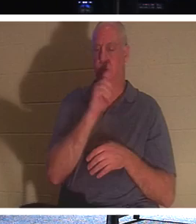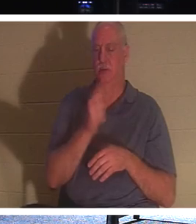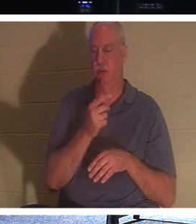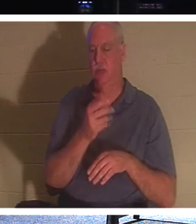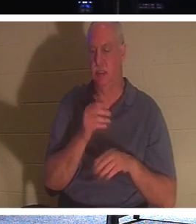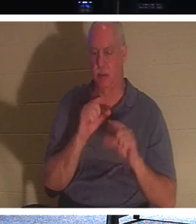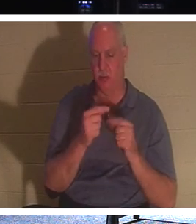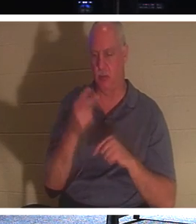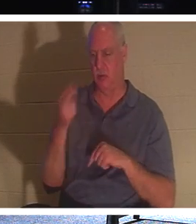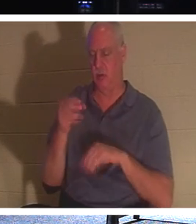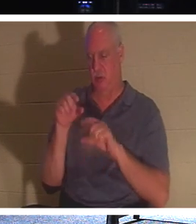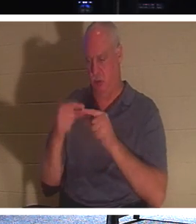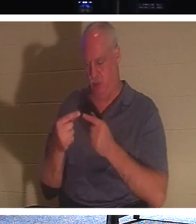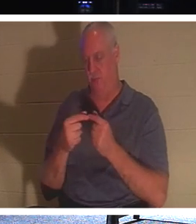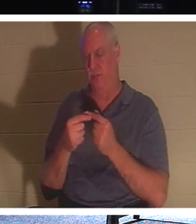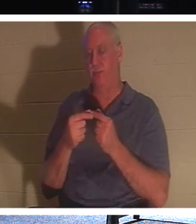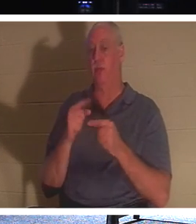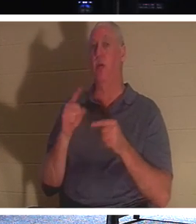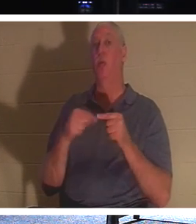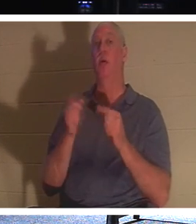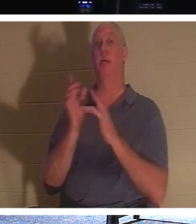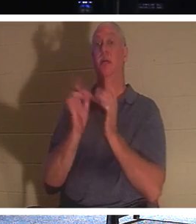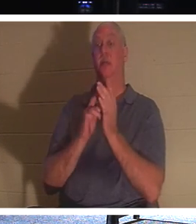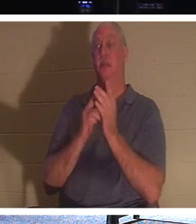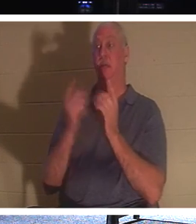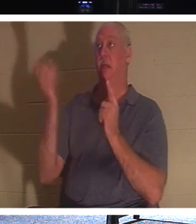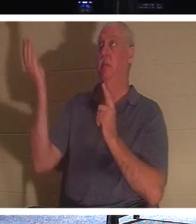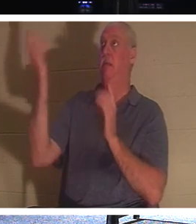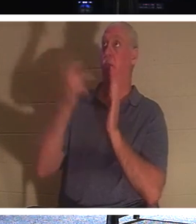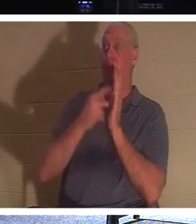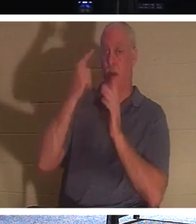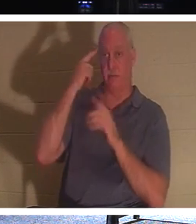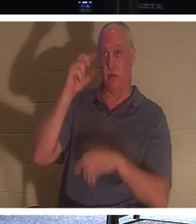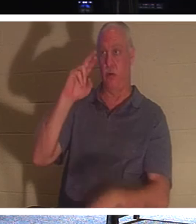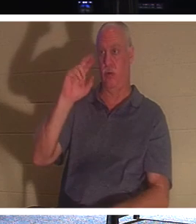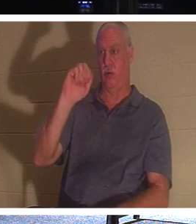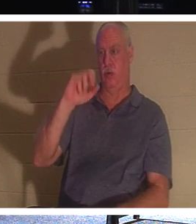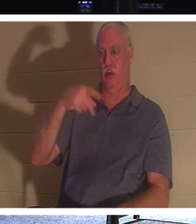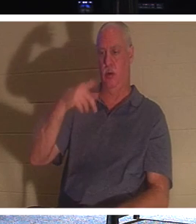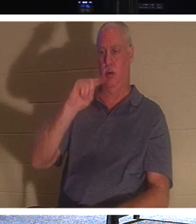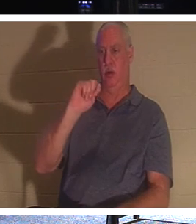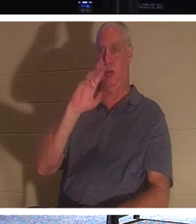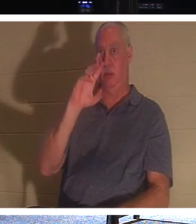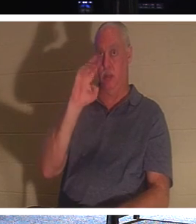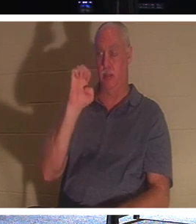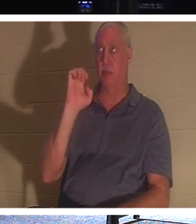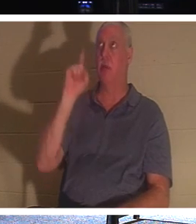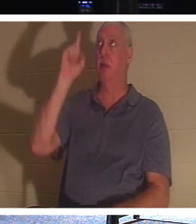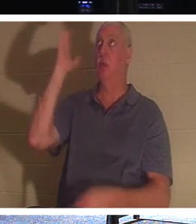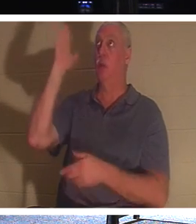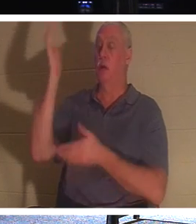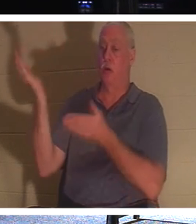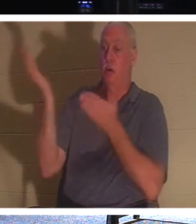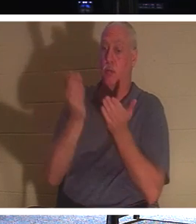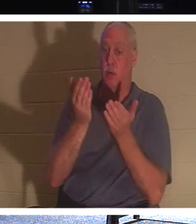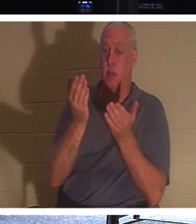que lorsque Jésus viendra à l'enlèvement, Il amènera avec Lui ceux qui sont en Christ,